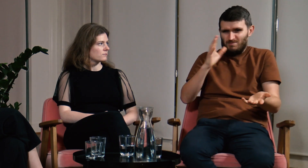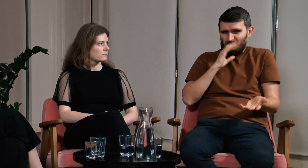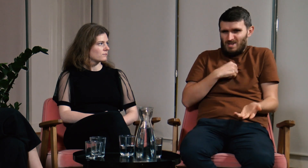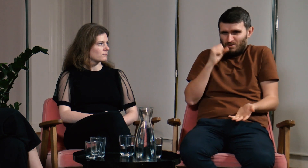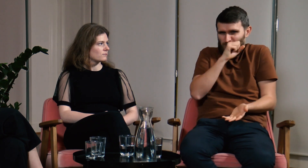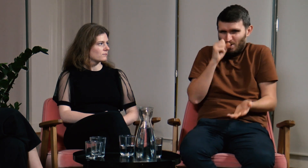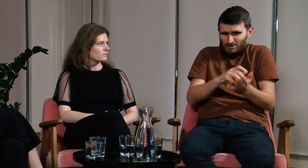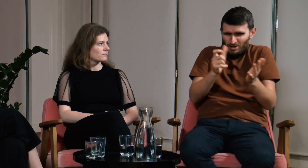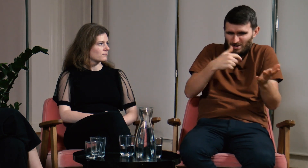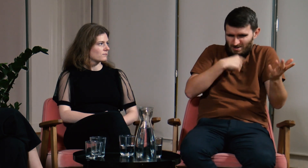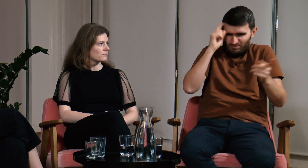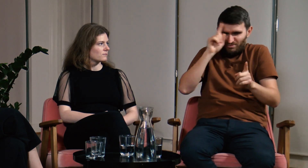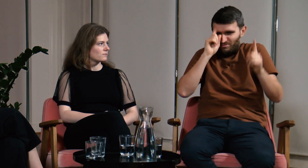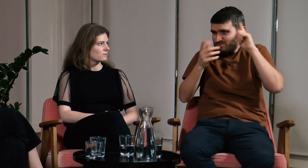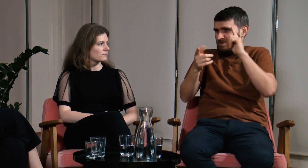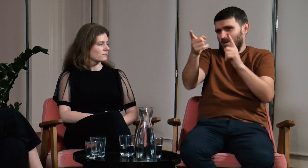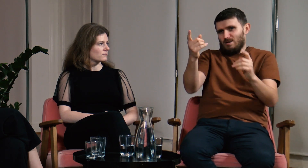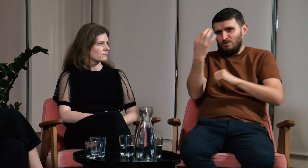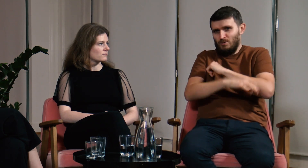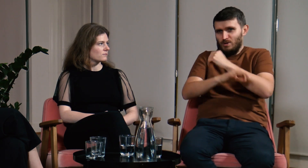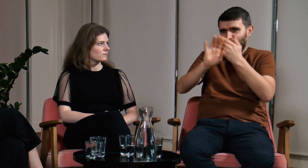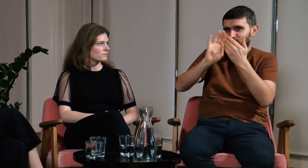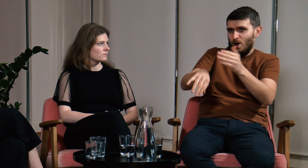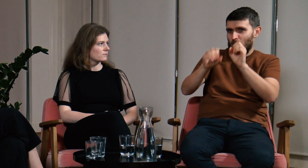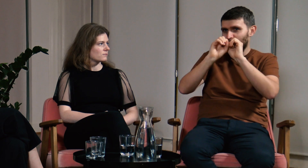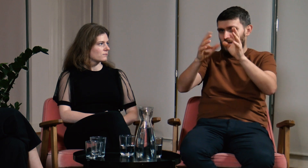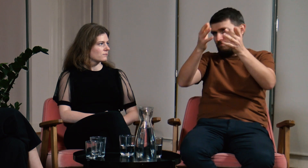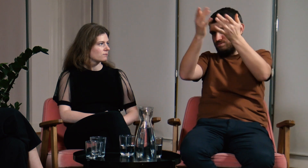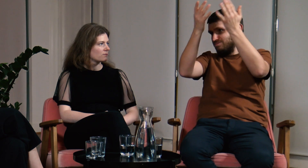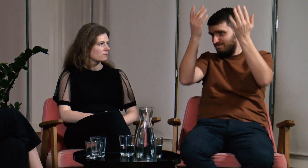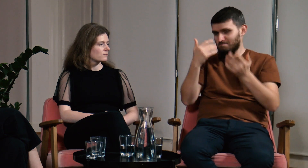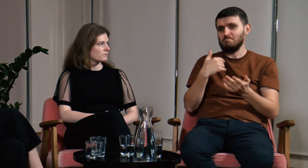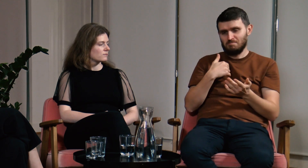Mówili, że opowiadam bzdury, wymyślam, oni są przecież po studiach pedagogicznych i tak dalej.